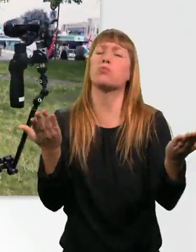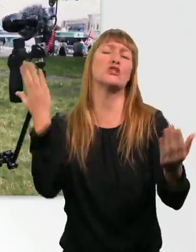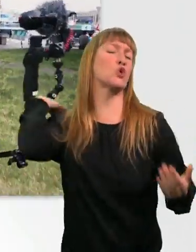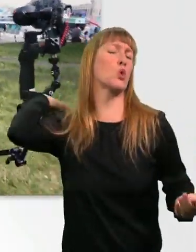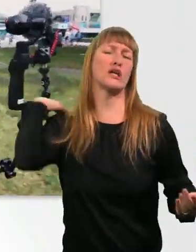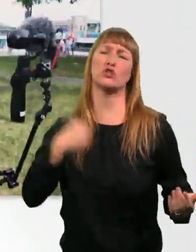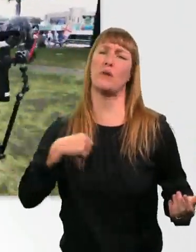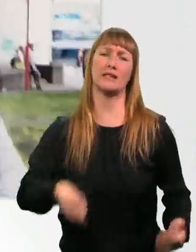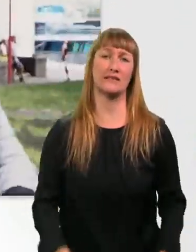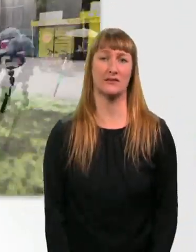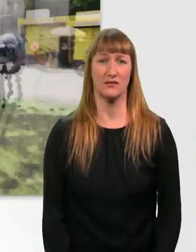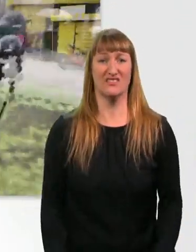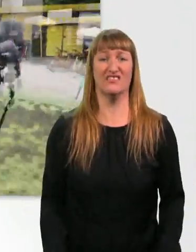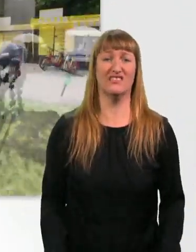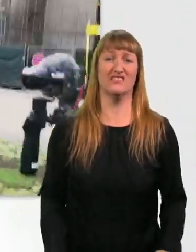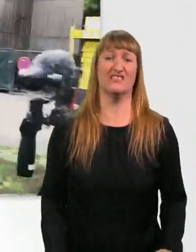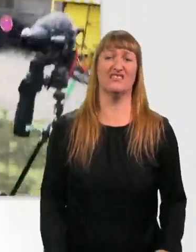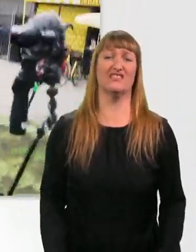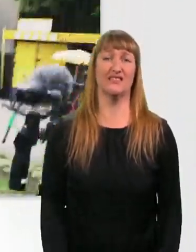* Musik *